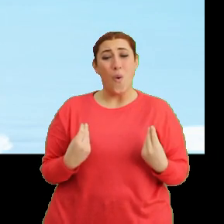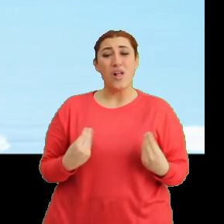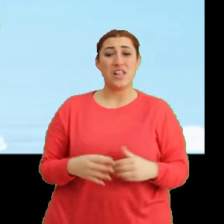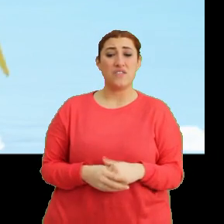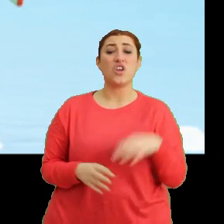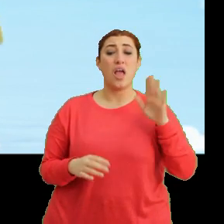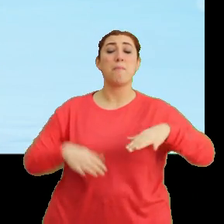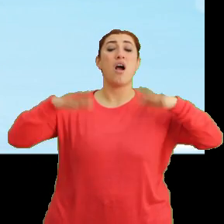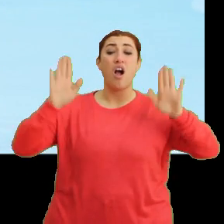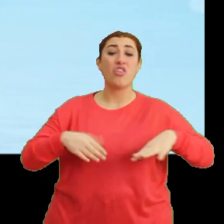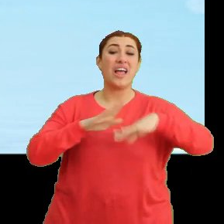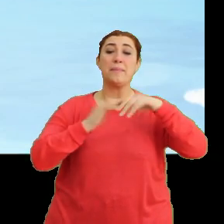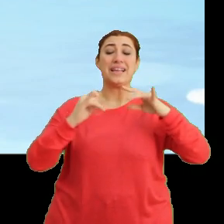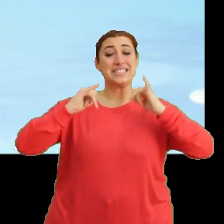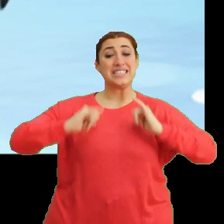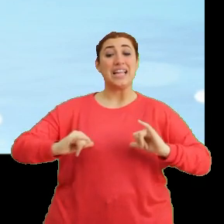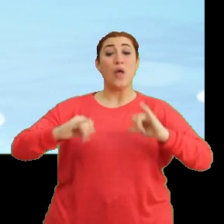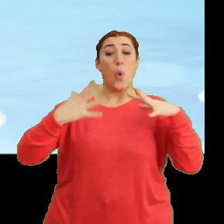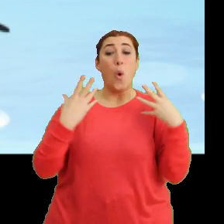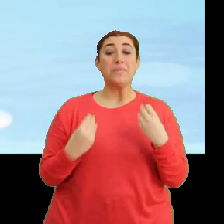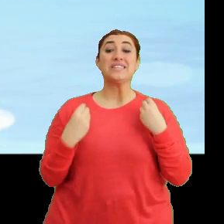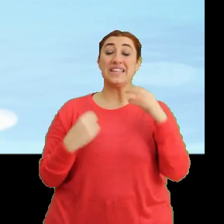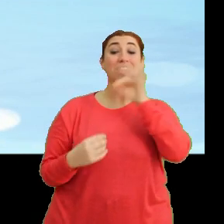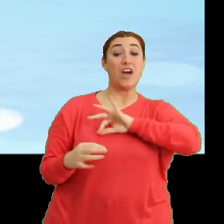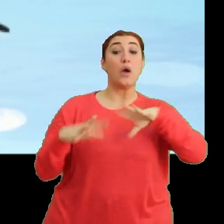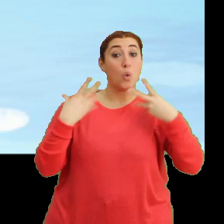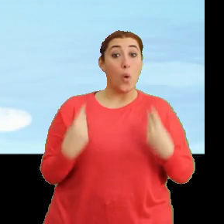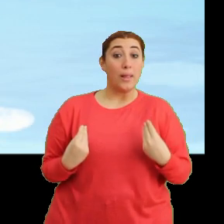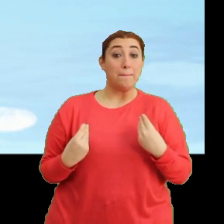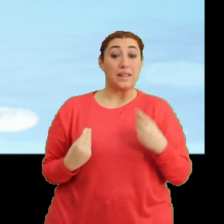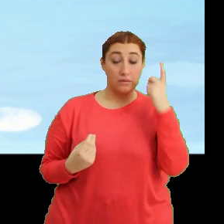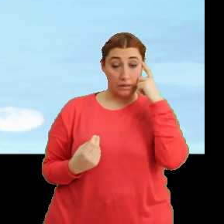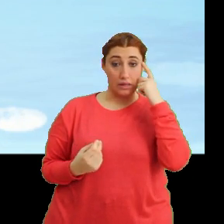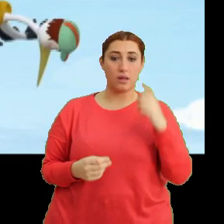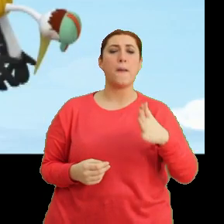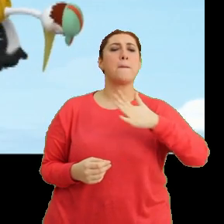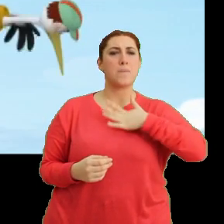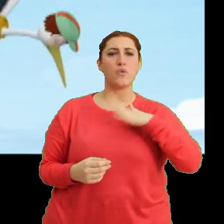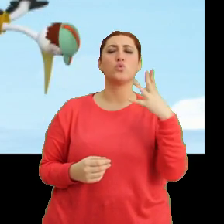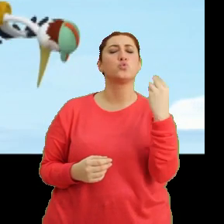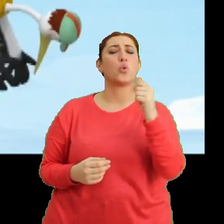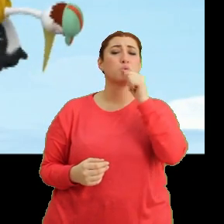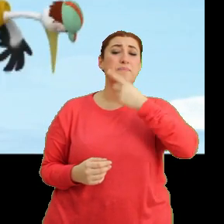Hem kanadımı biraz dinlendirmek iyi gelebilir. Tak tak. Ben de çok susadım.